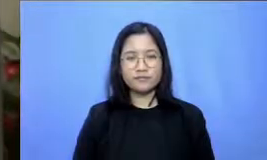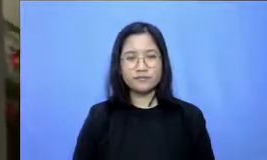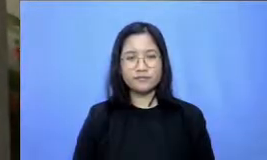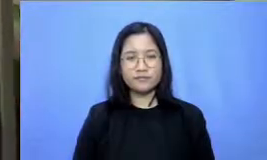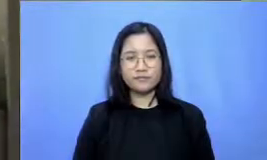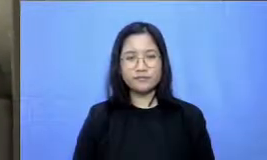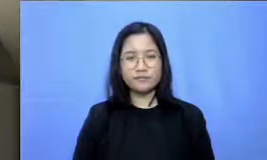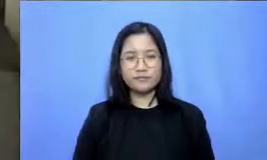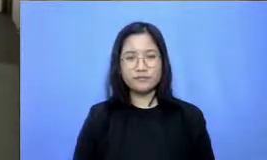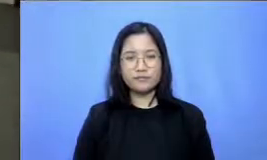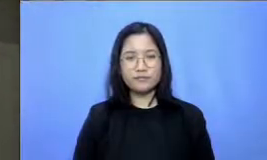MP3